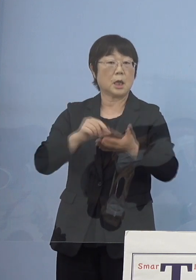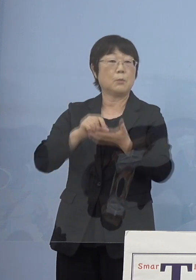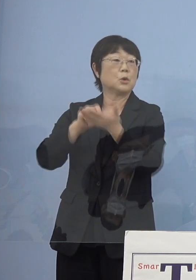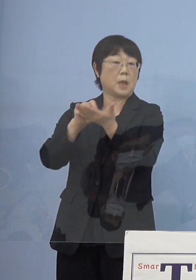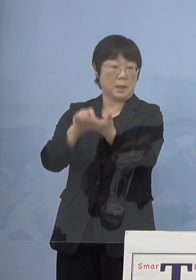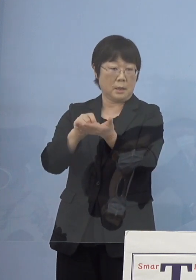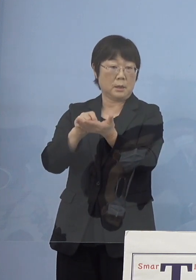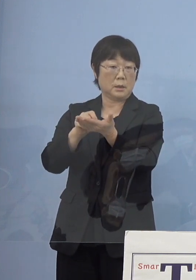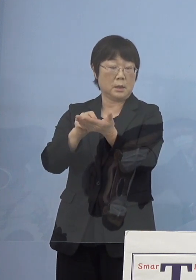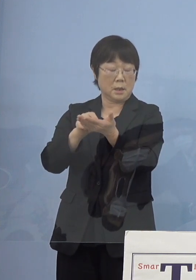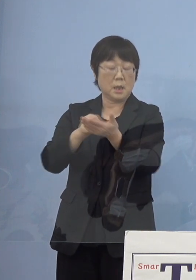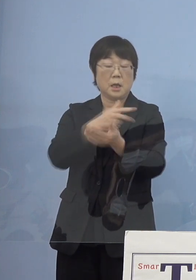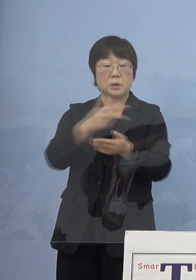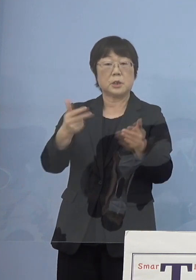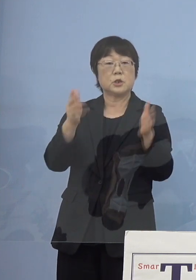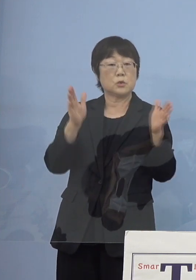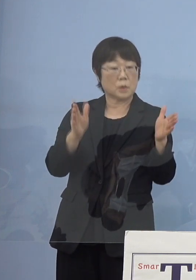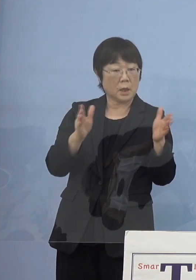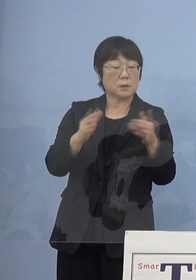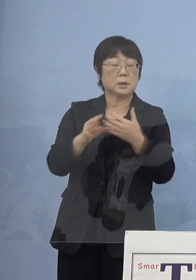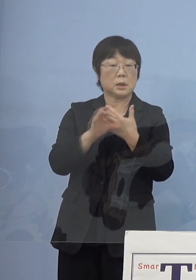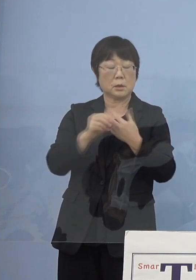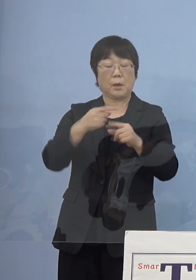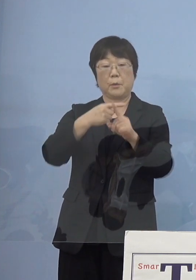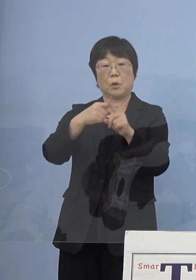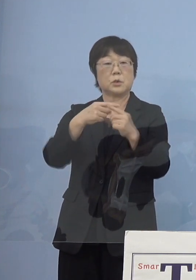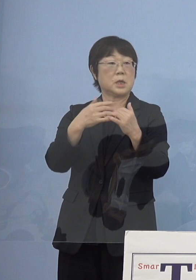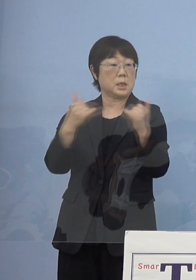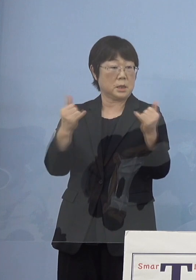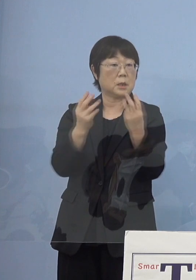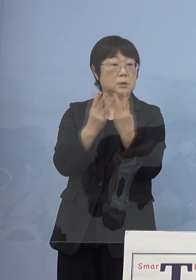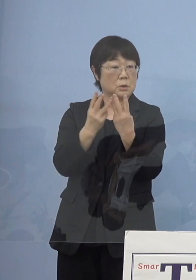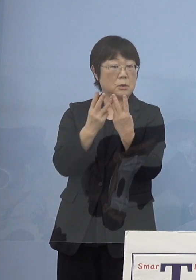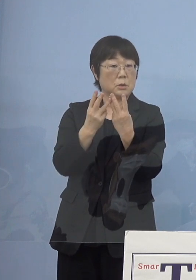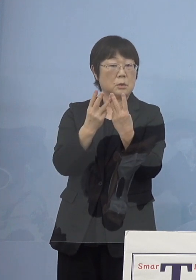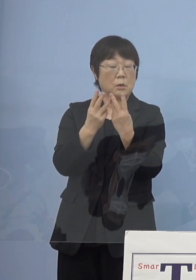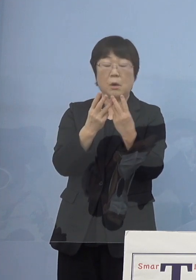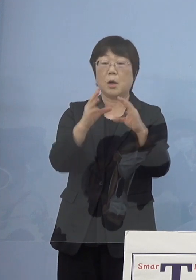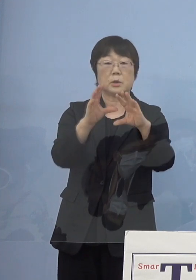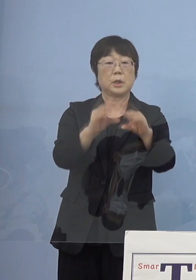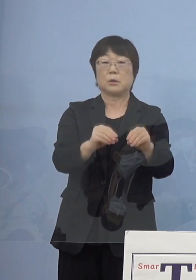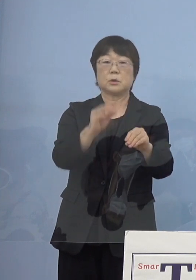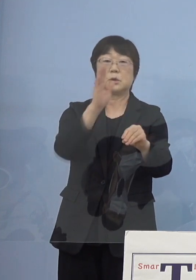直近1週間の例えば陽性者数とか これをなくしてしまうということはないんですが